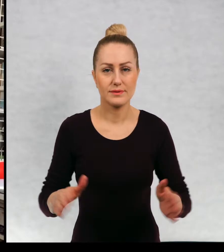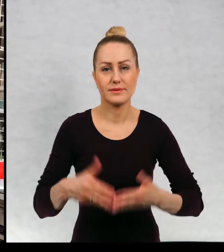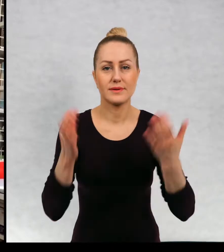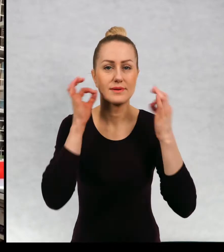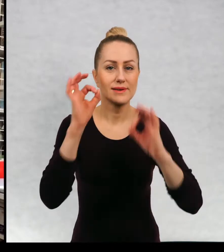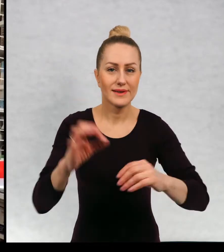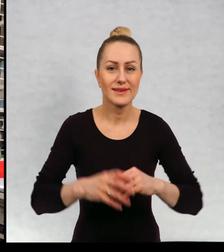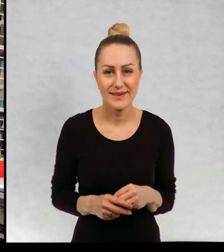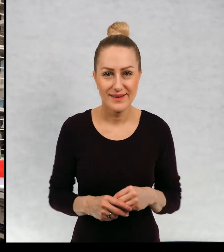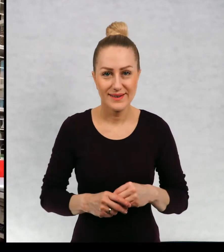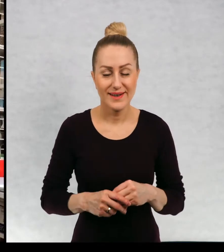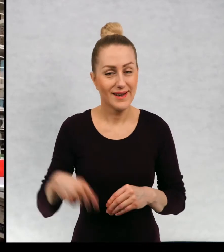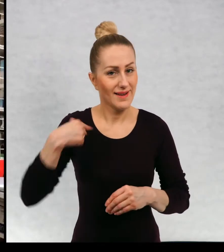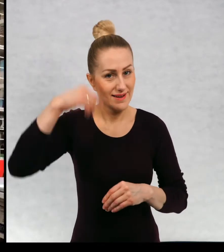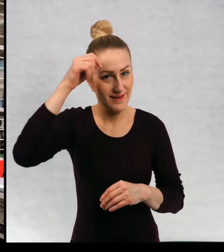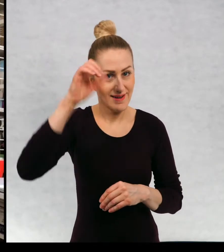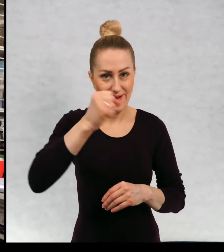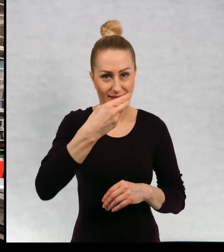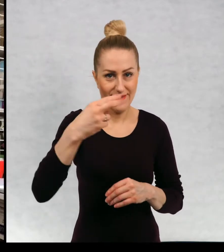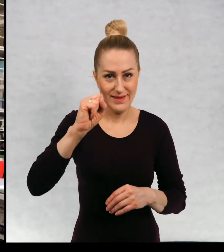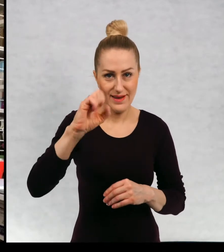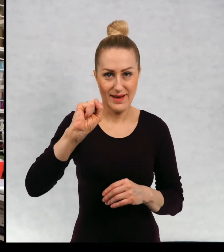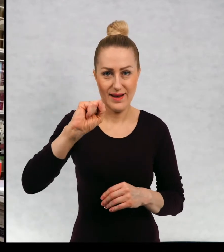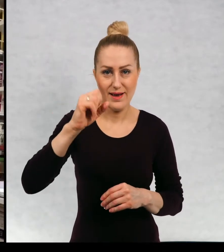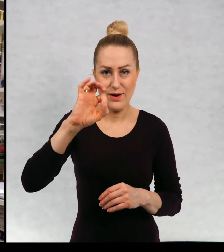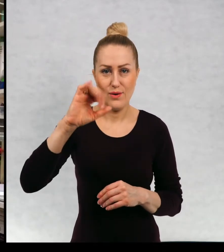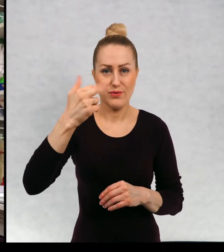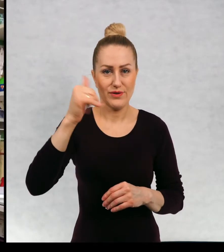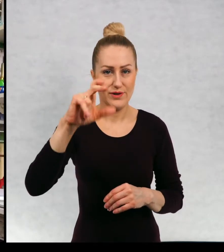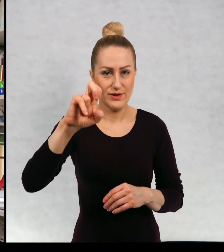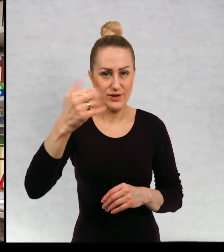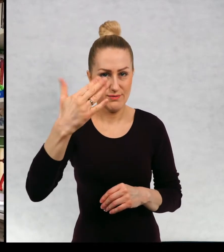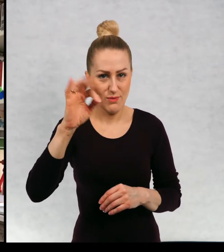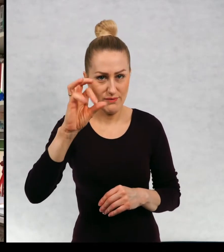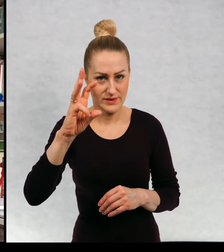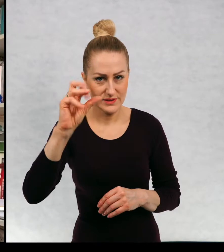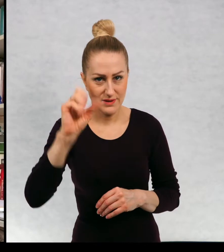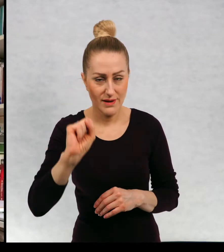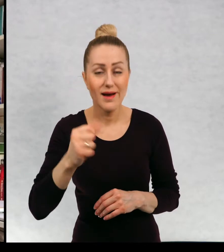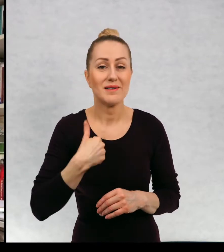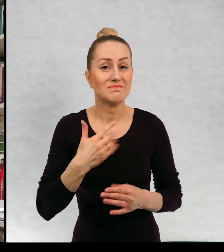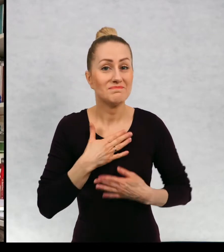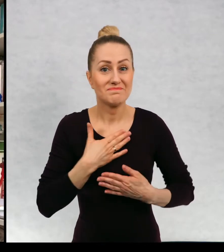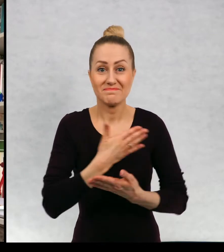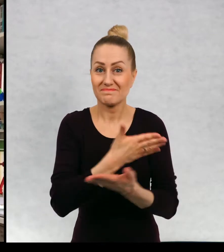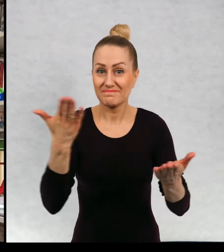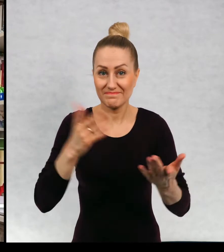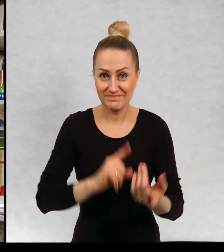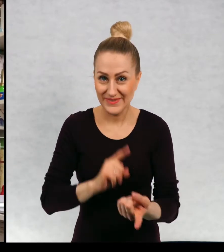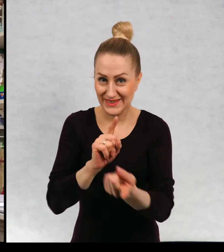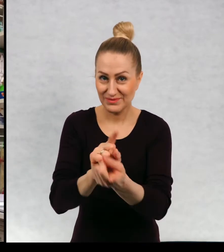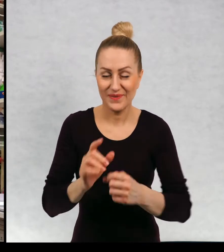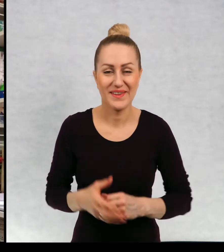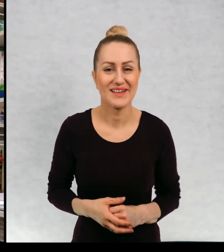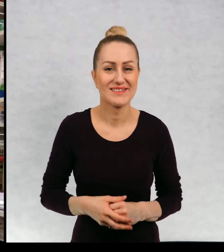Dzień dobry. Nazywam się Anna Onichimowska i miło mi spotkać się z wami.